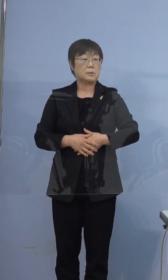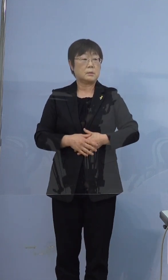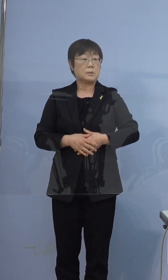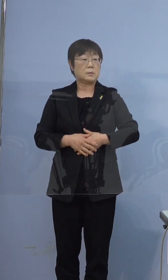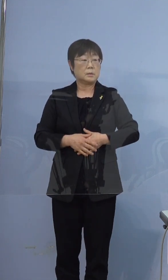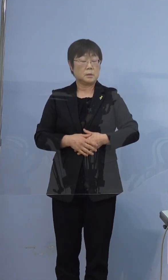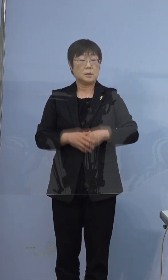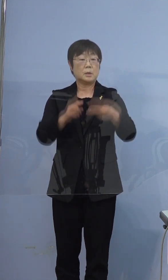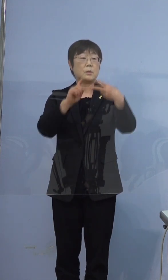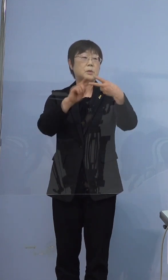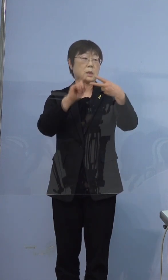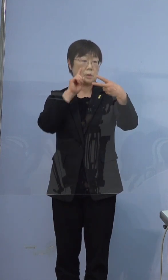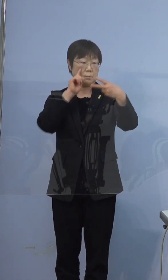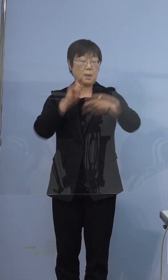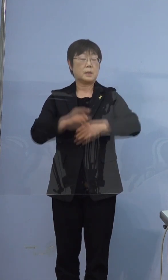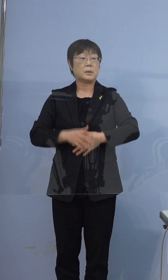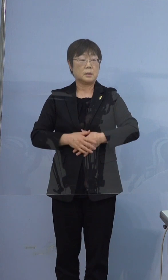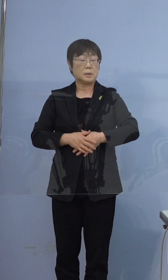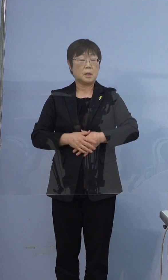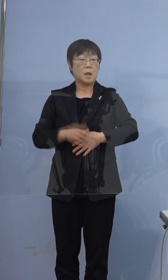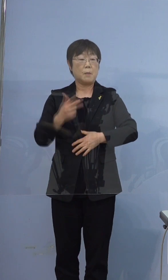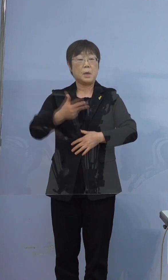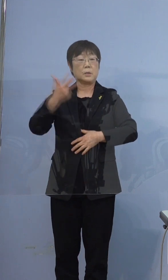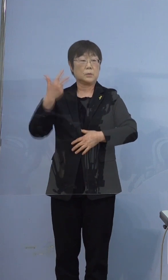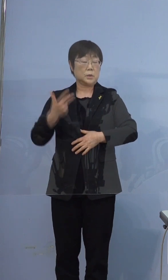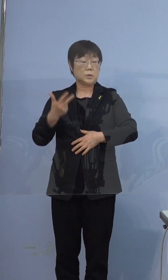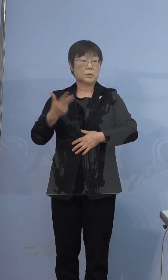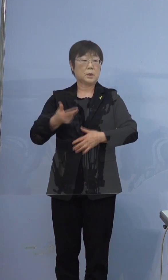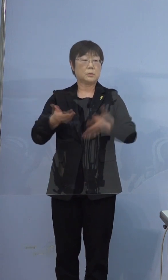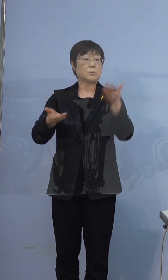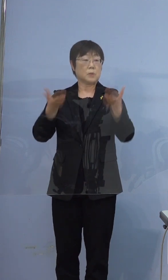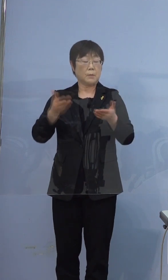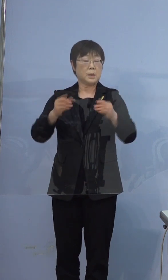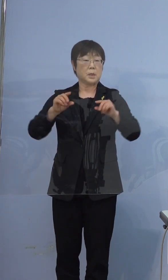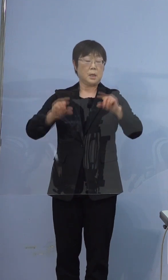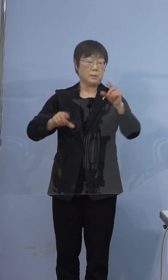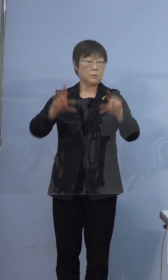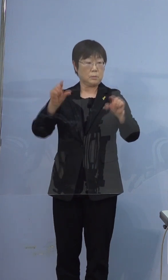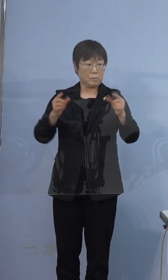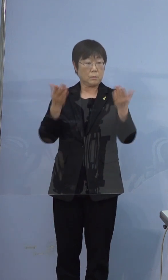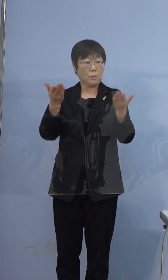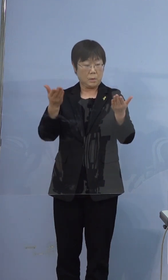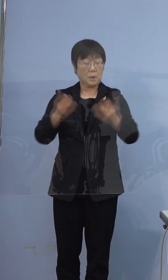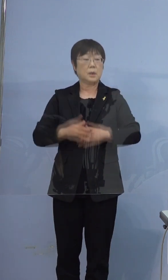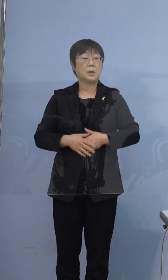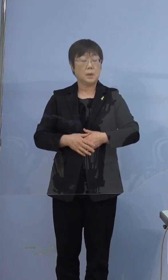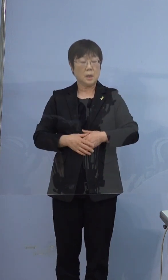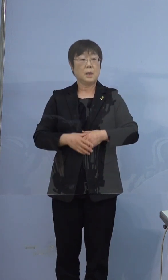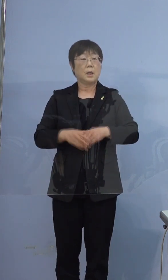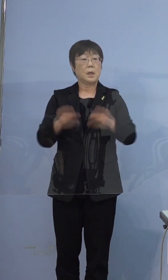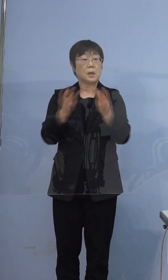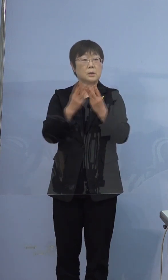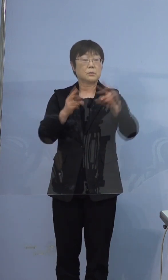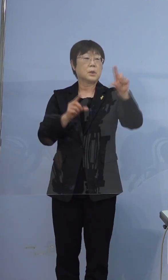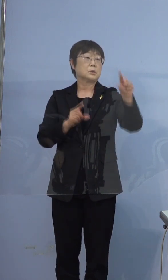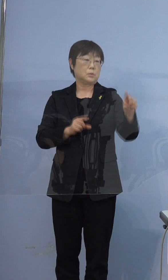二つ目の指標、前の1週間と比べて多いか少ないかですが 少ないとなっております